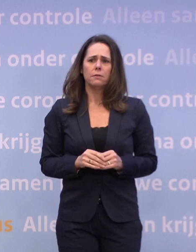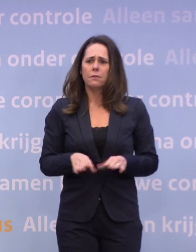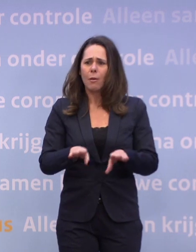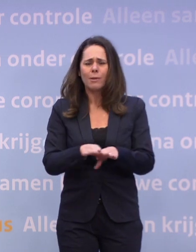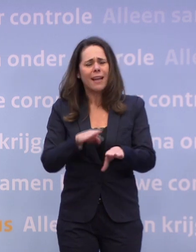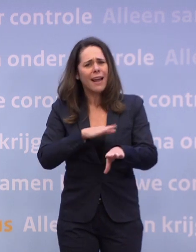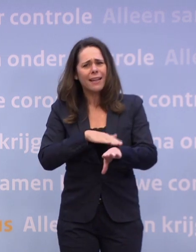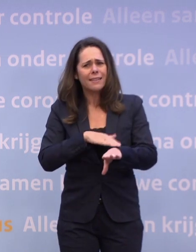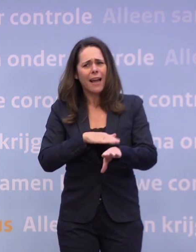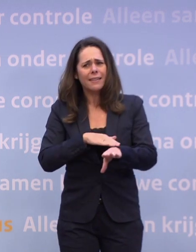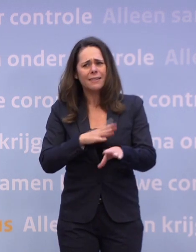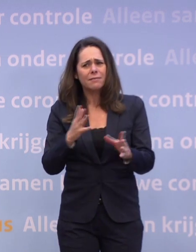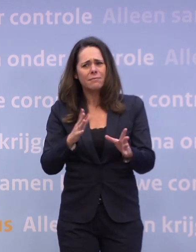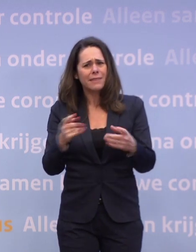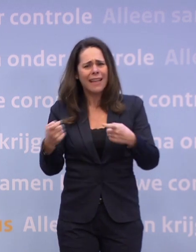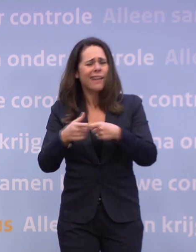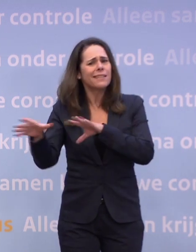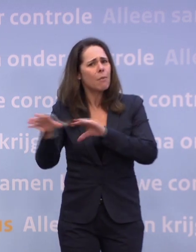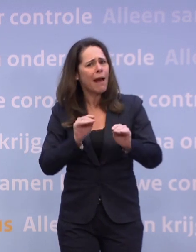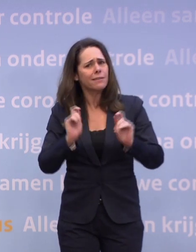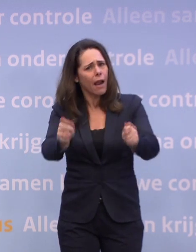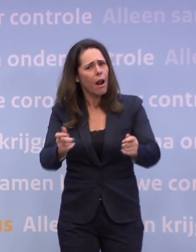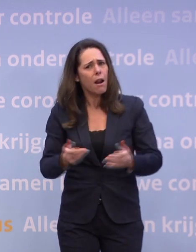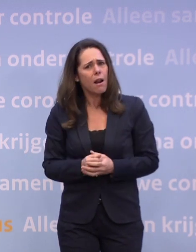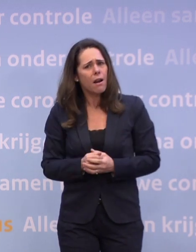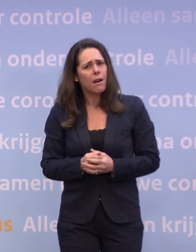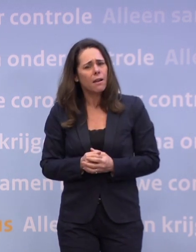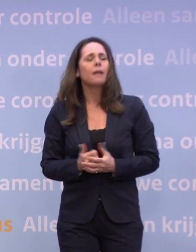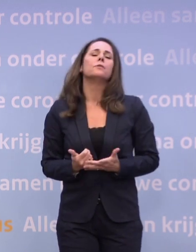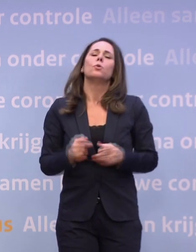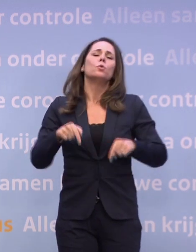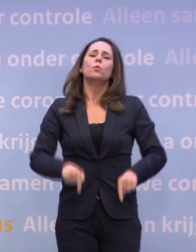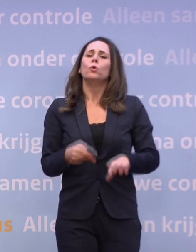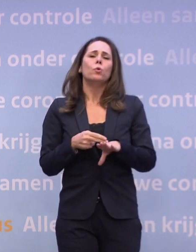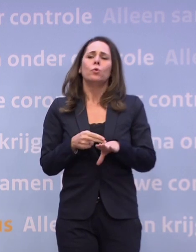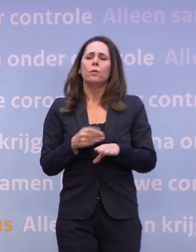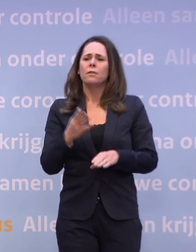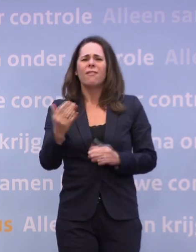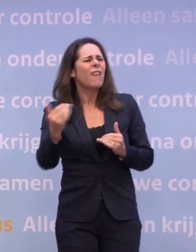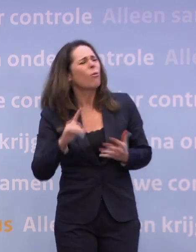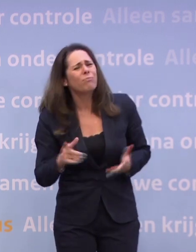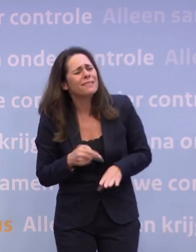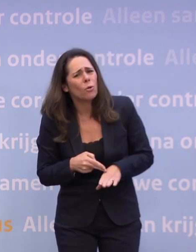...en tegelijkertijd wilt u niet extra maatregelen nemen. Is nu niet nodig, met de huidige cijfers. Waarom is het niet nodig?